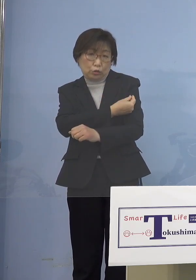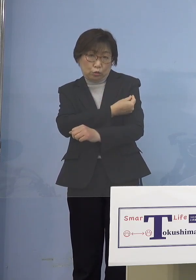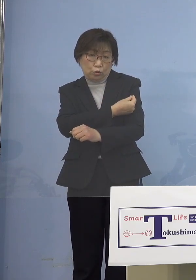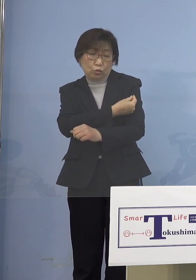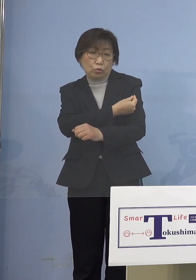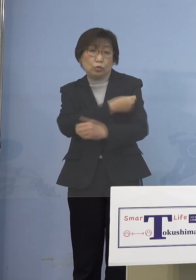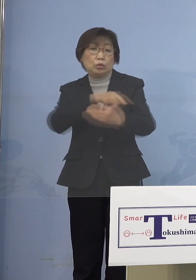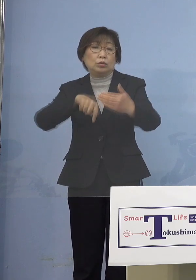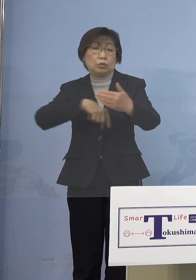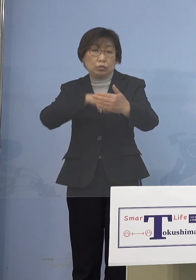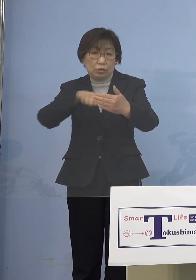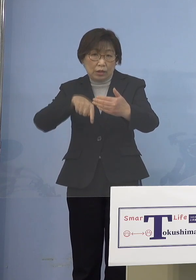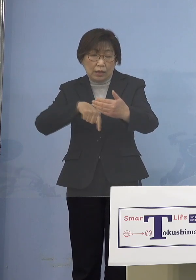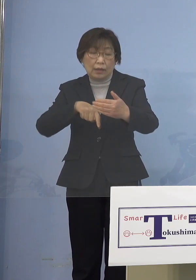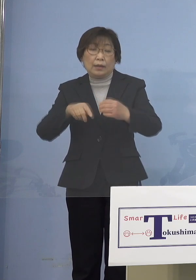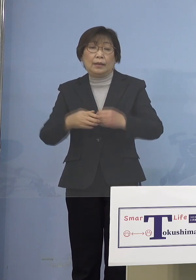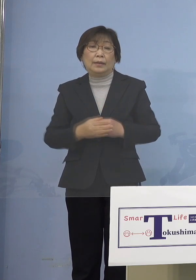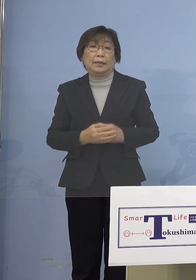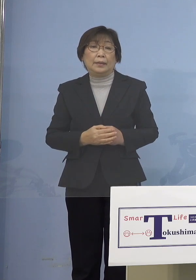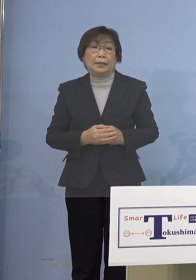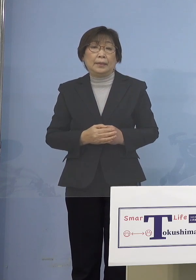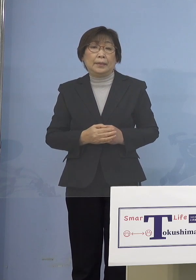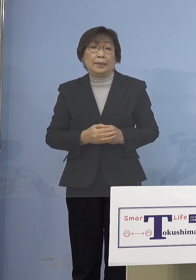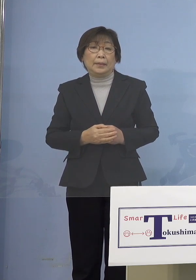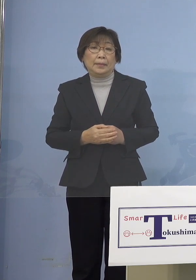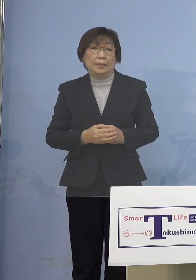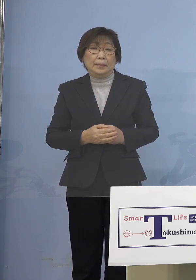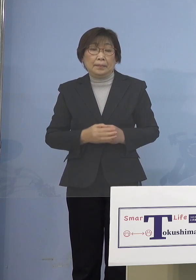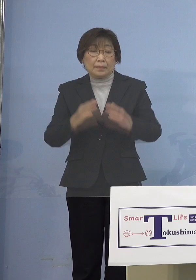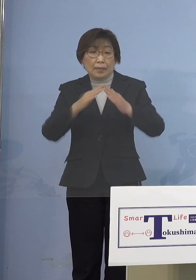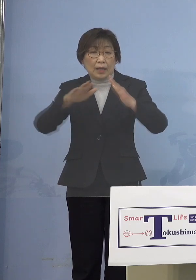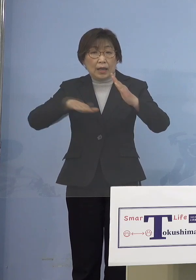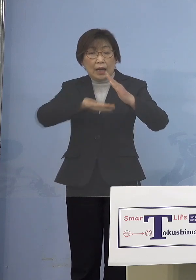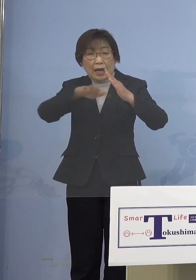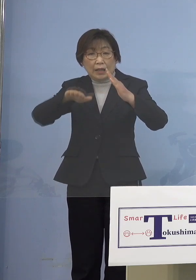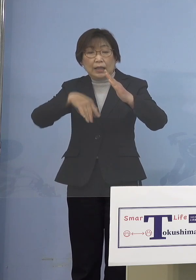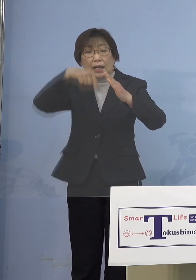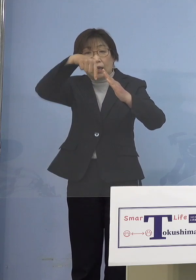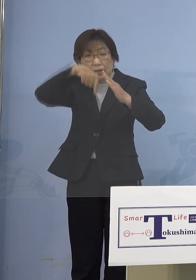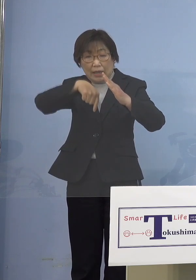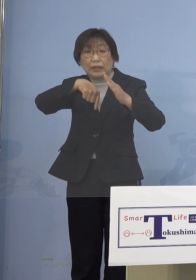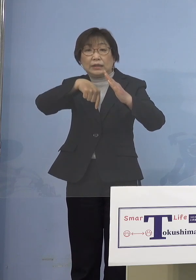ここの部分についてはやはり 家庭内にいかに持ち込ませないか